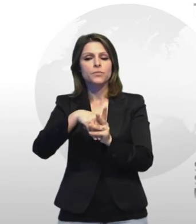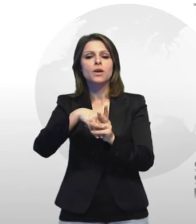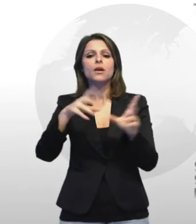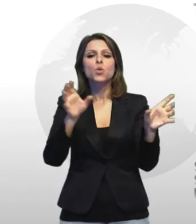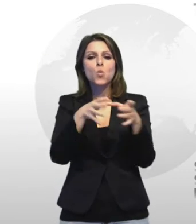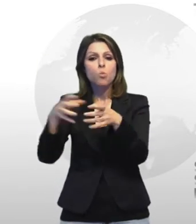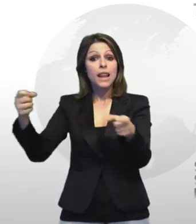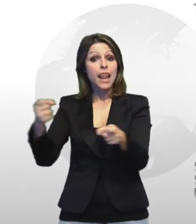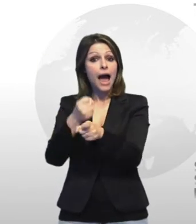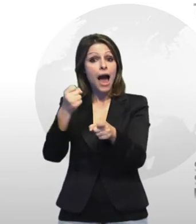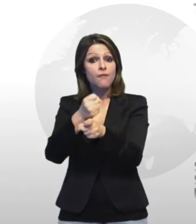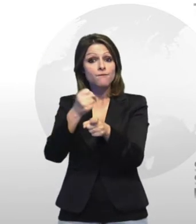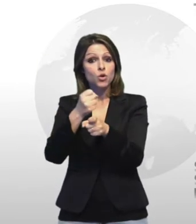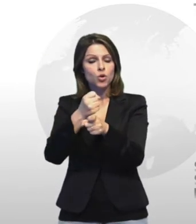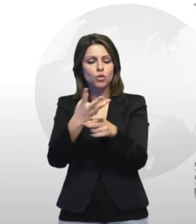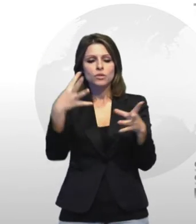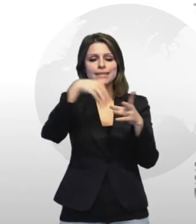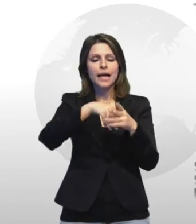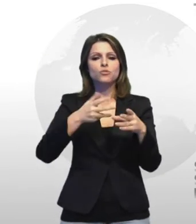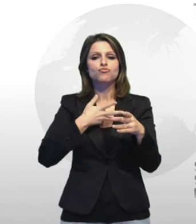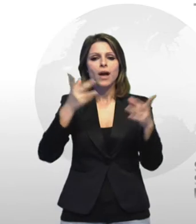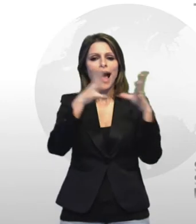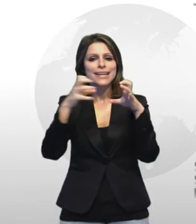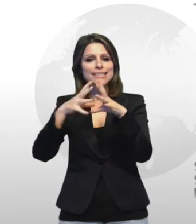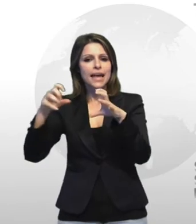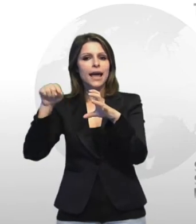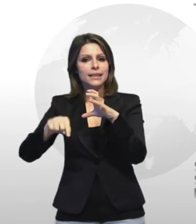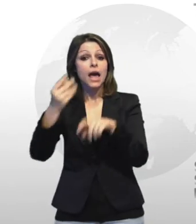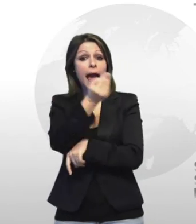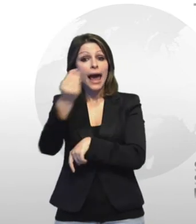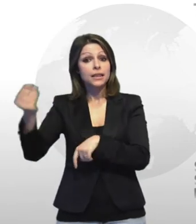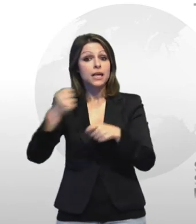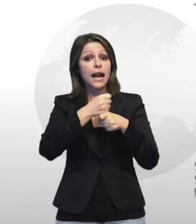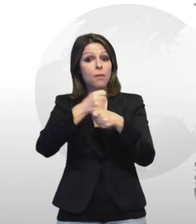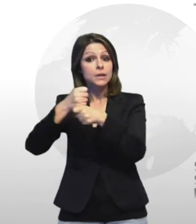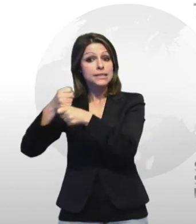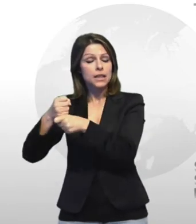degli enti e delle aziende il compito di vigilare sul rispetto dell'accordo la